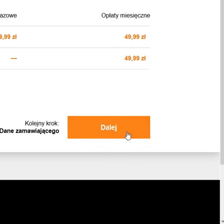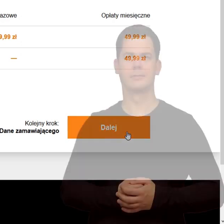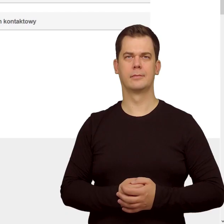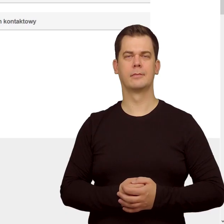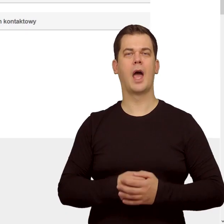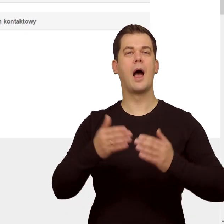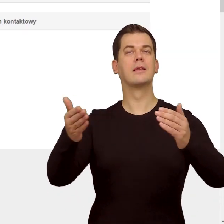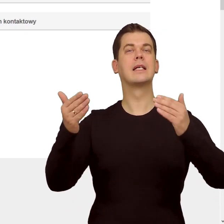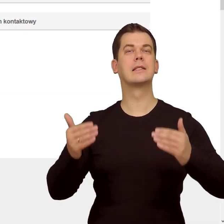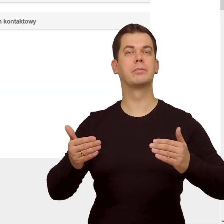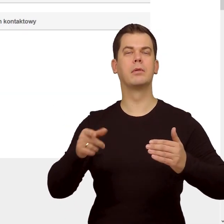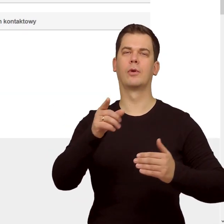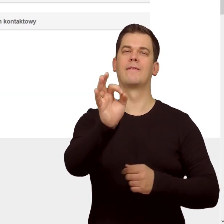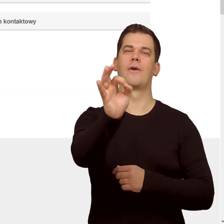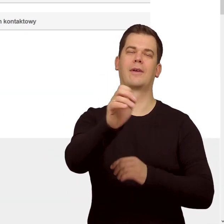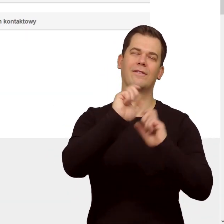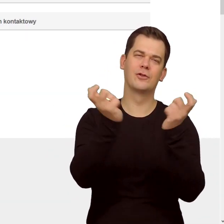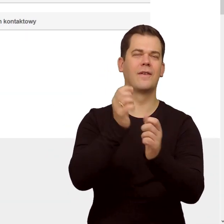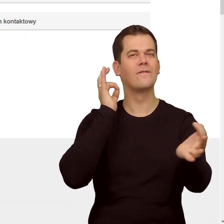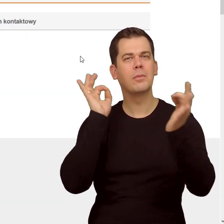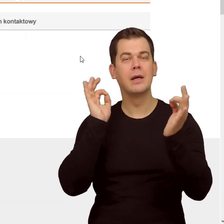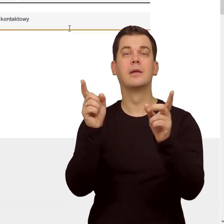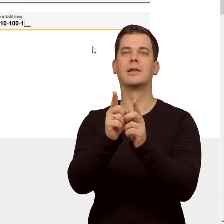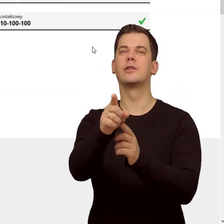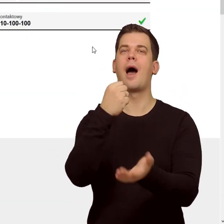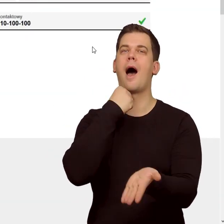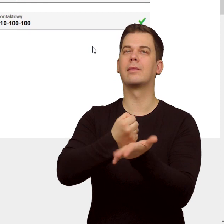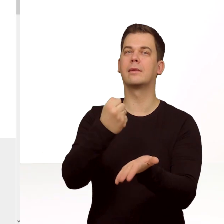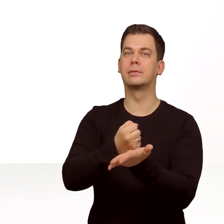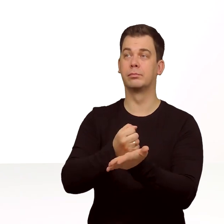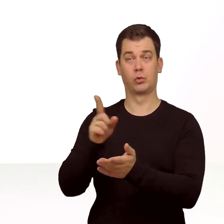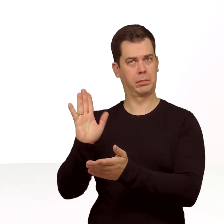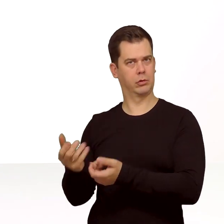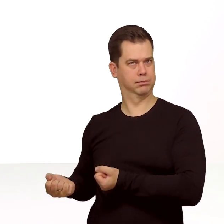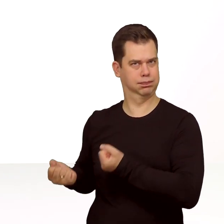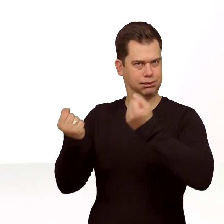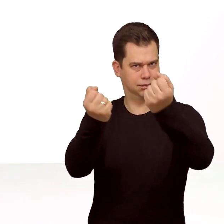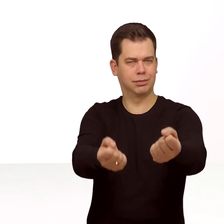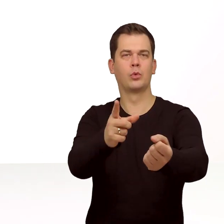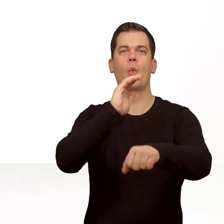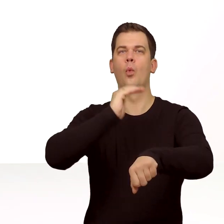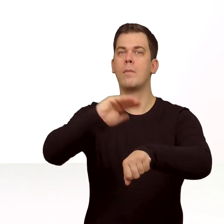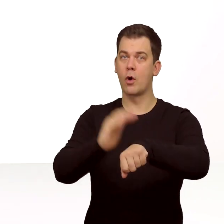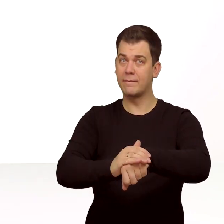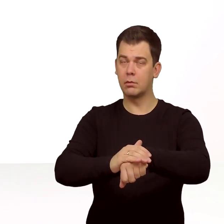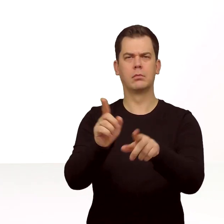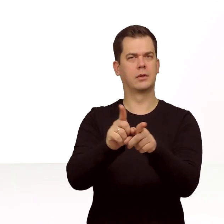W kolejnym kroku podaj swoje dane i adres do wysyłki. Kurier dostarczy Ci do podpisania umowę oraz kartkę z QR kodem